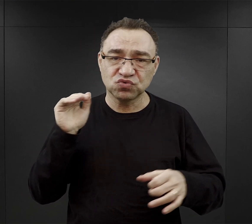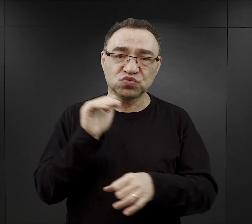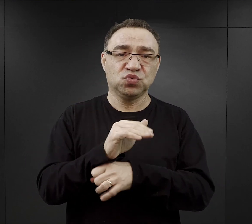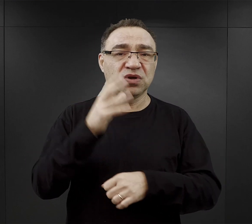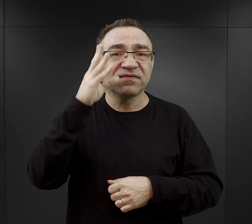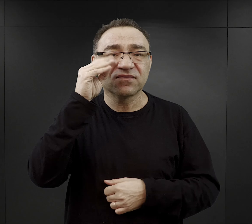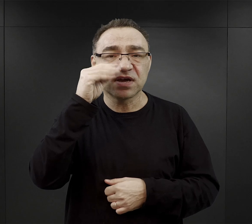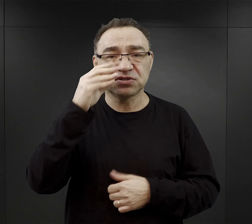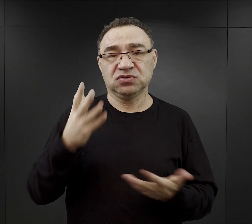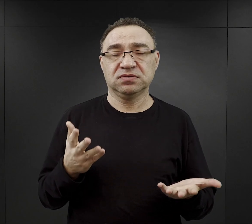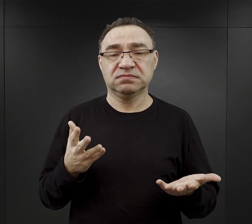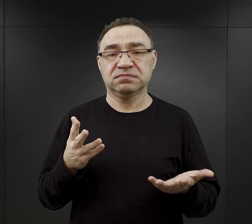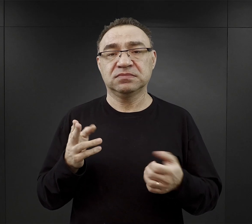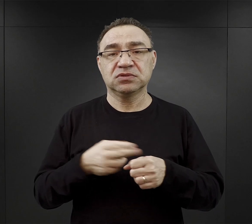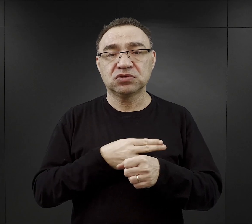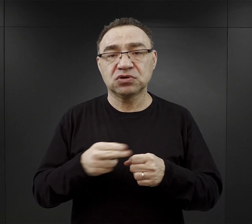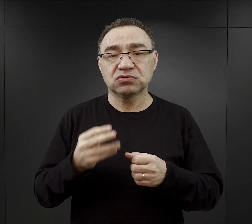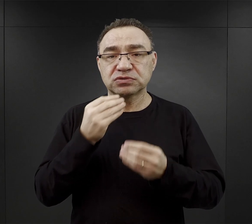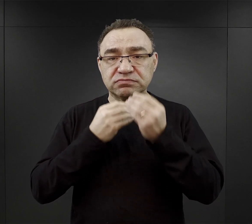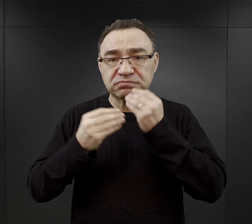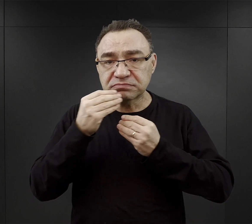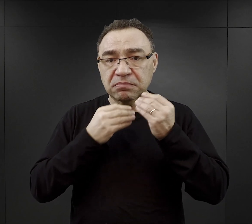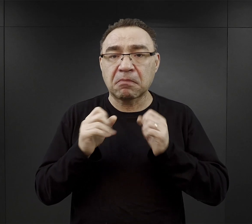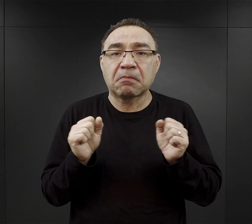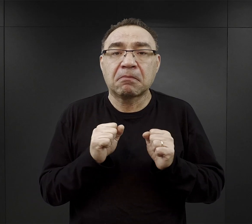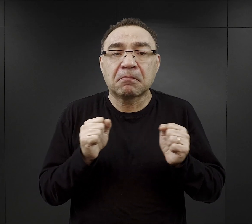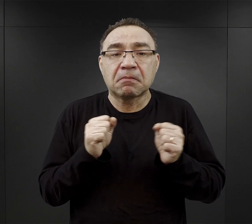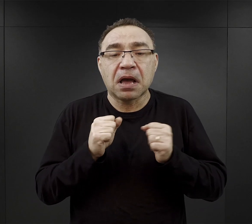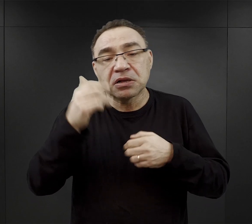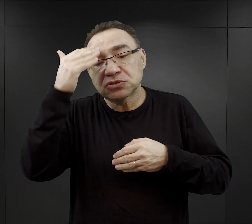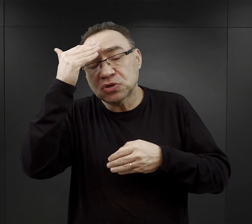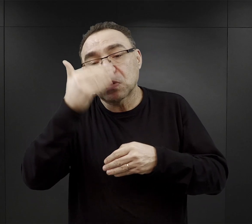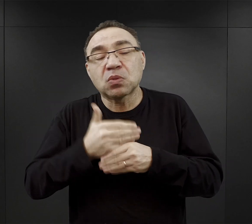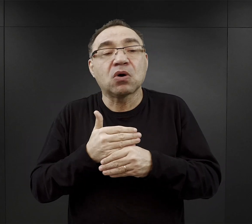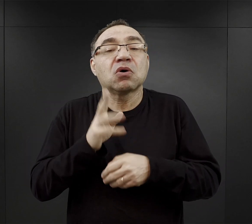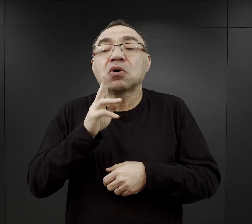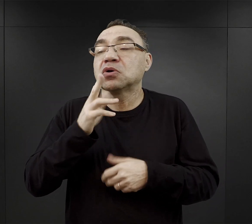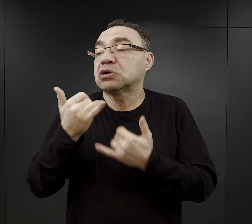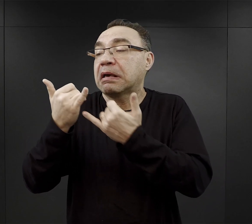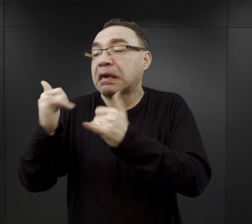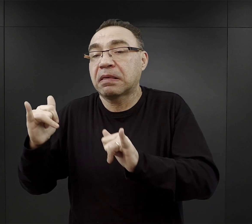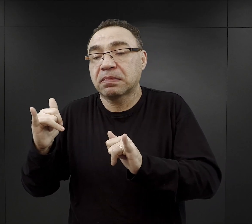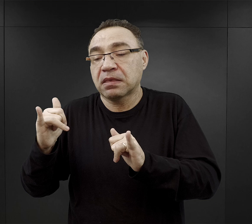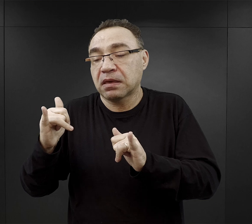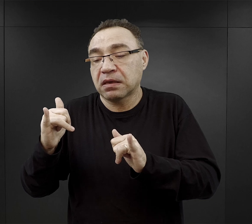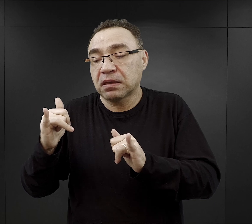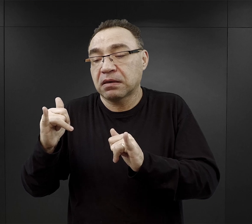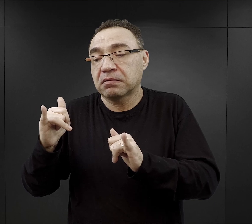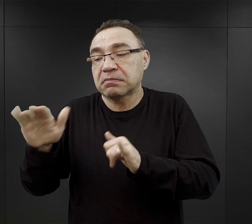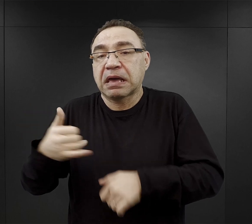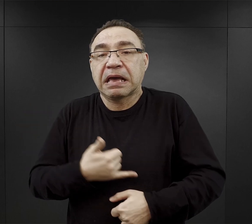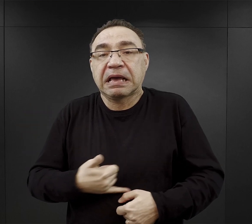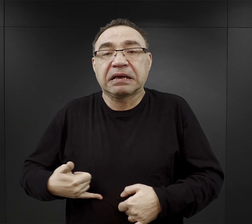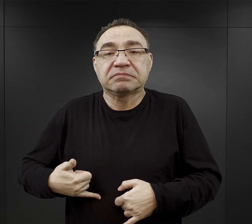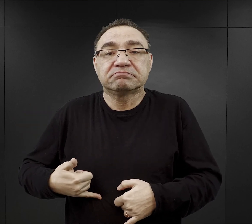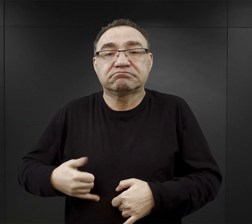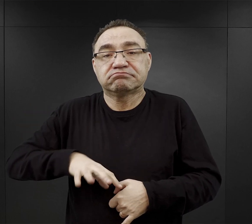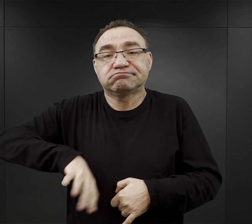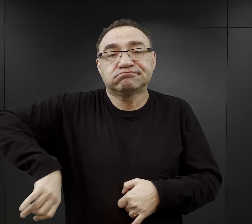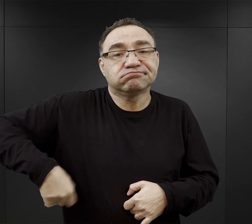Niektórzy jedli dlatego, że obawiali się, że w ciągu nocy, ktoś inny cierpiący z powodu głodu po prostu im go ukradnie.